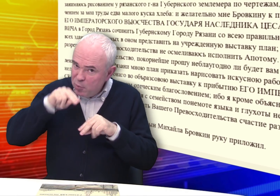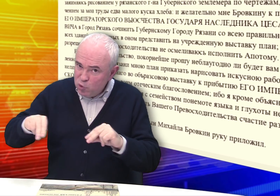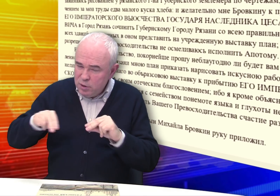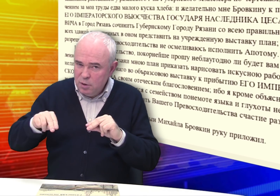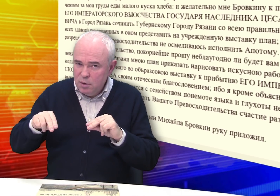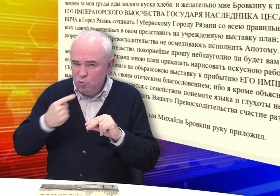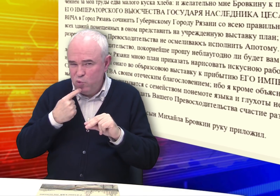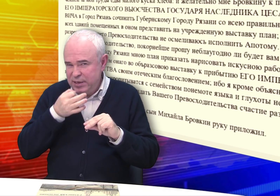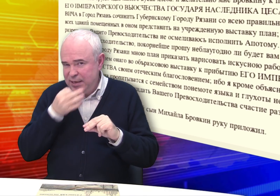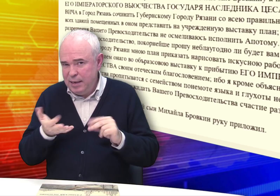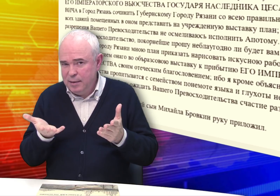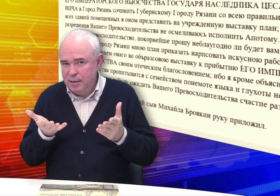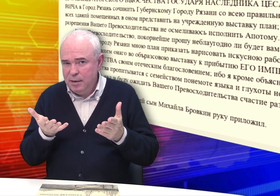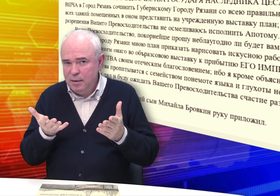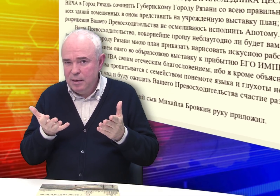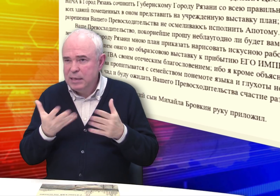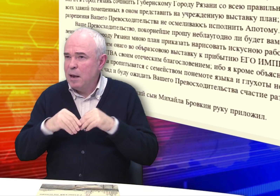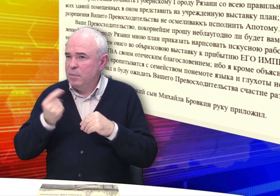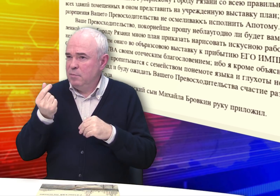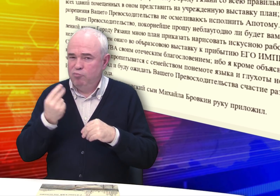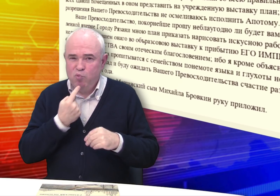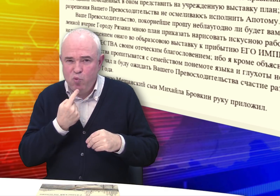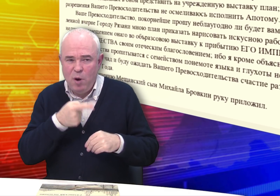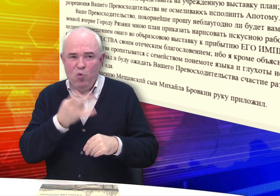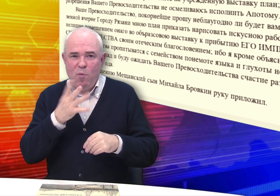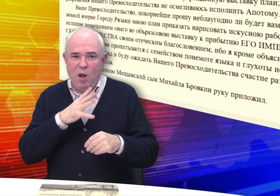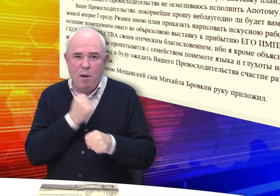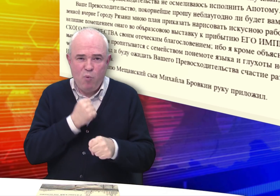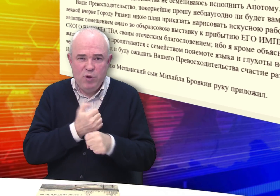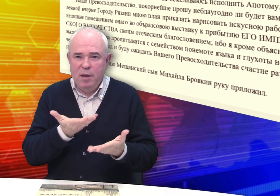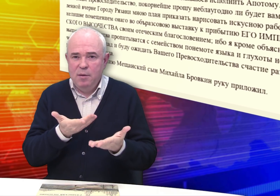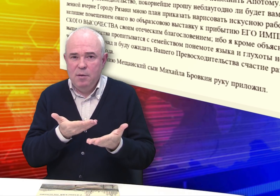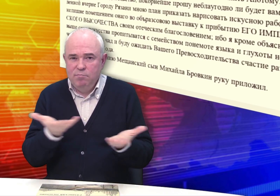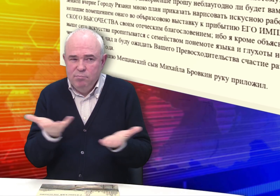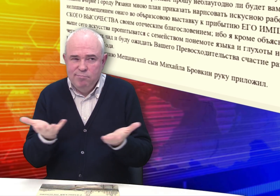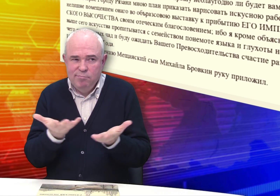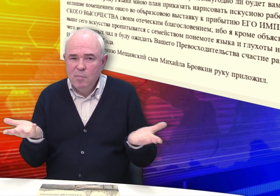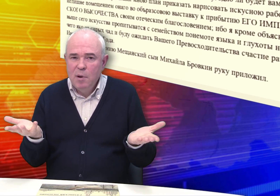Отец учил. Трудно сказать. Было трудно с деньгами, нужно было работать.